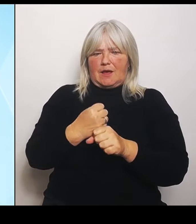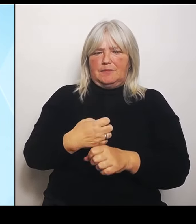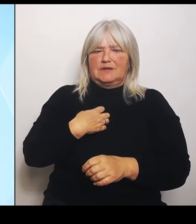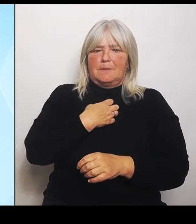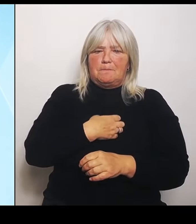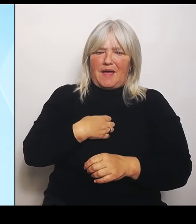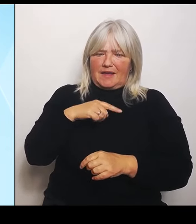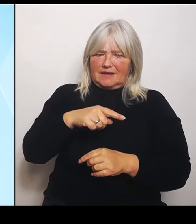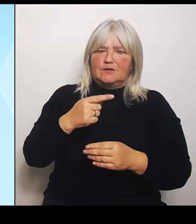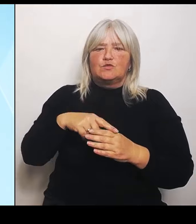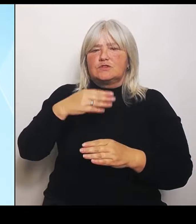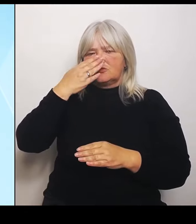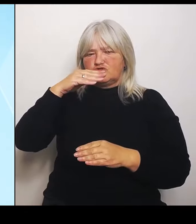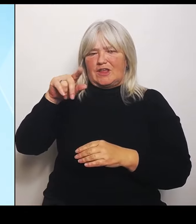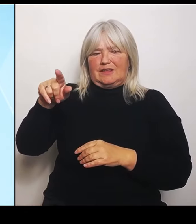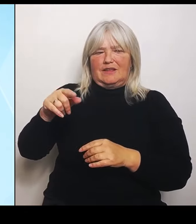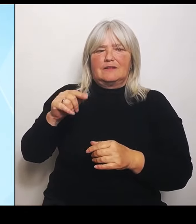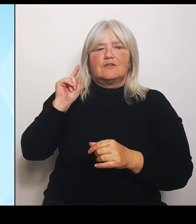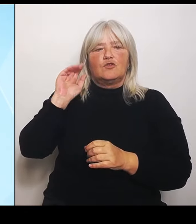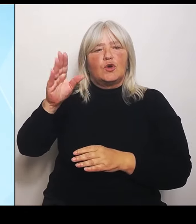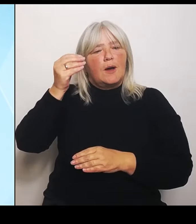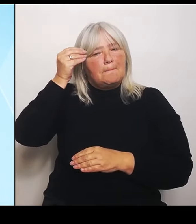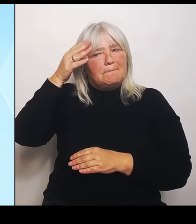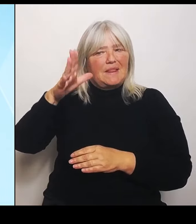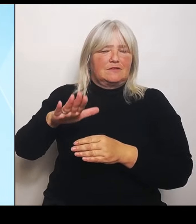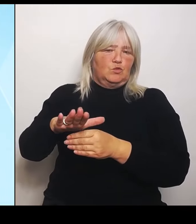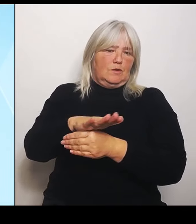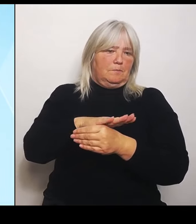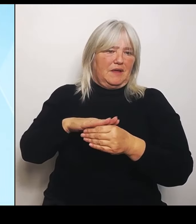vermittelten Sprachkenntnisse sowie zahlreiche Austausch und